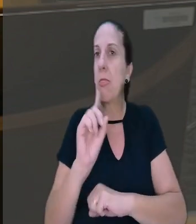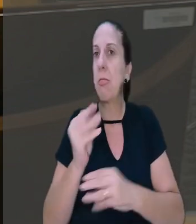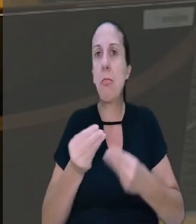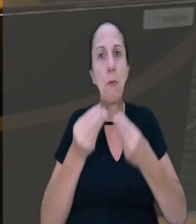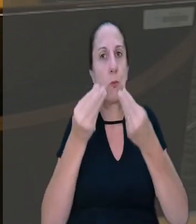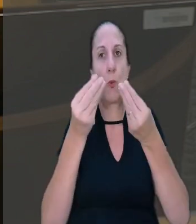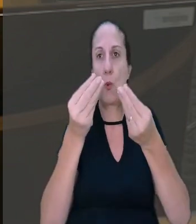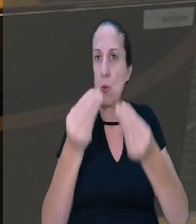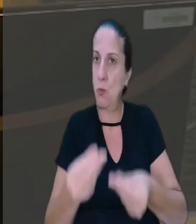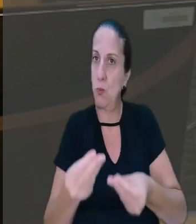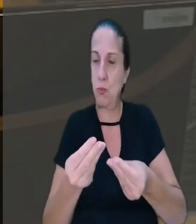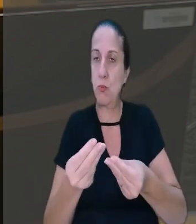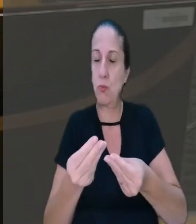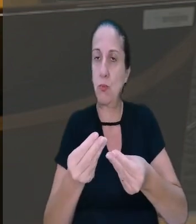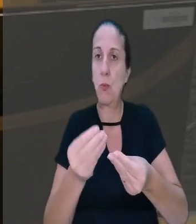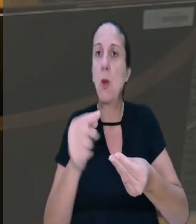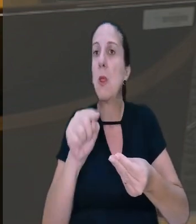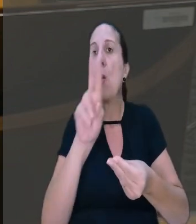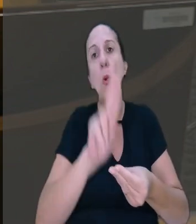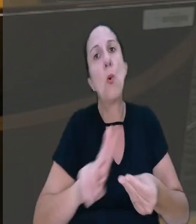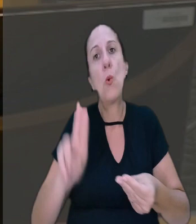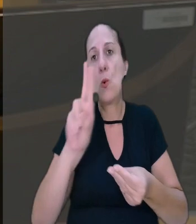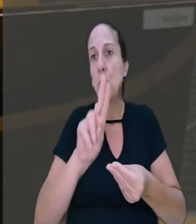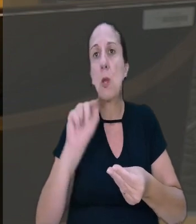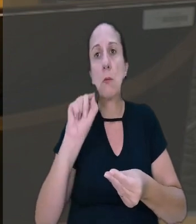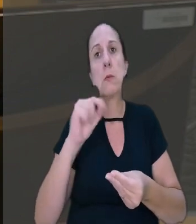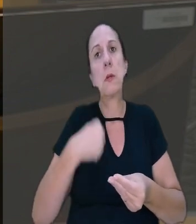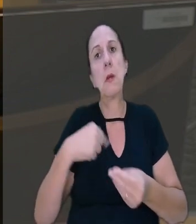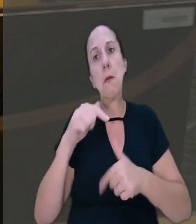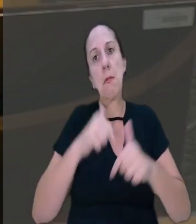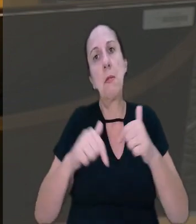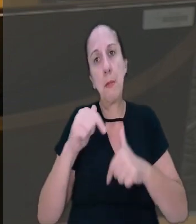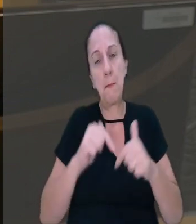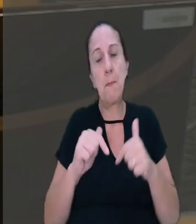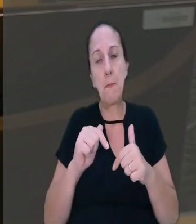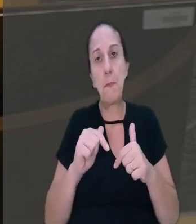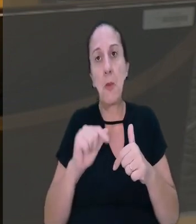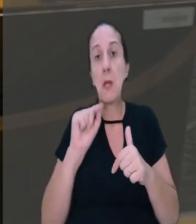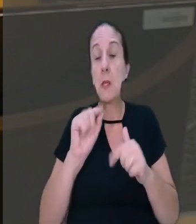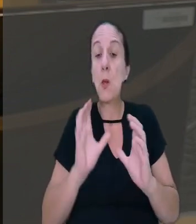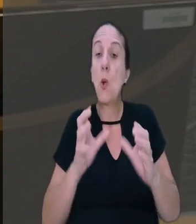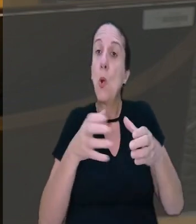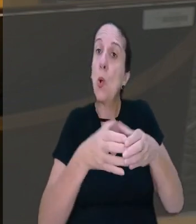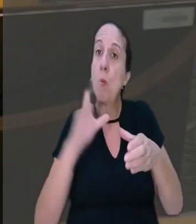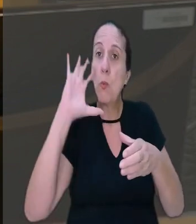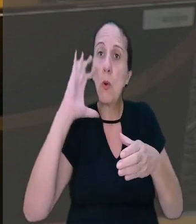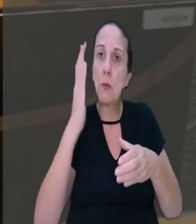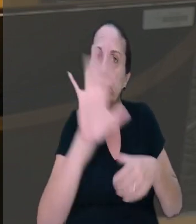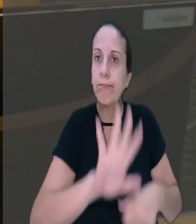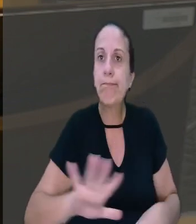concedidos pelo empregador ou não usufruídos pelo empregado. Assim, o colegiado decidiu, por